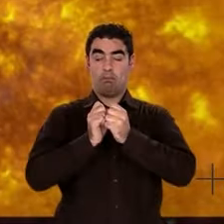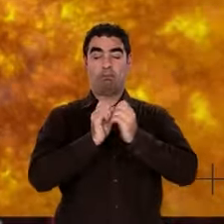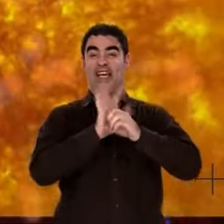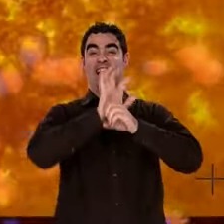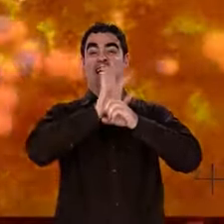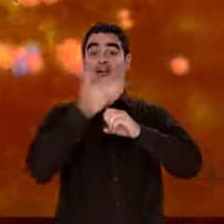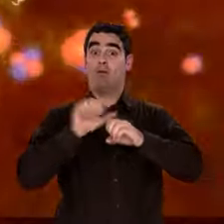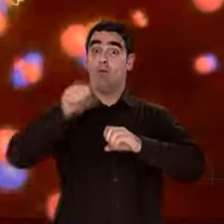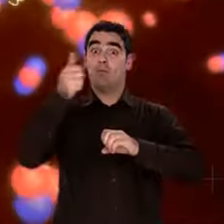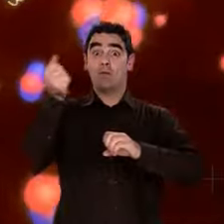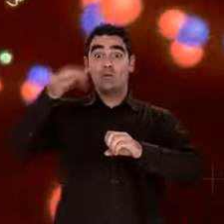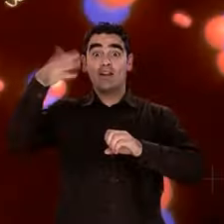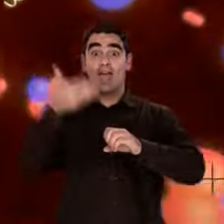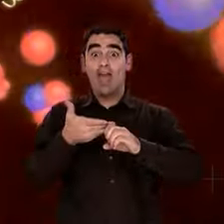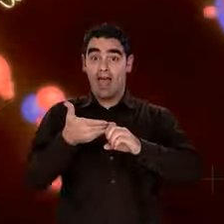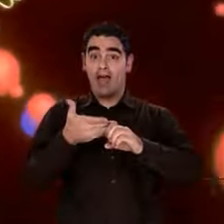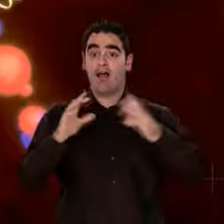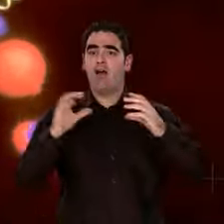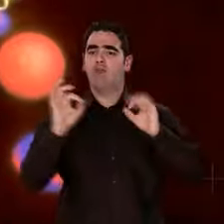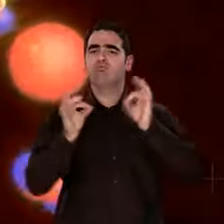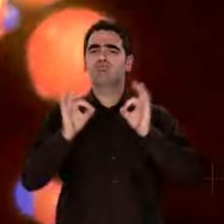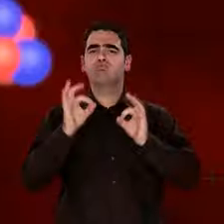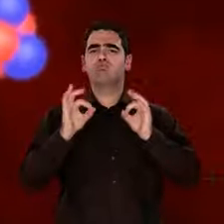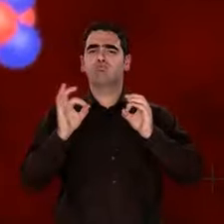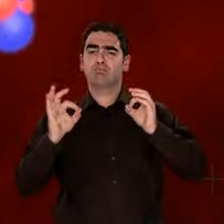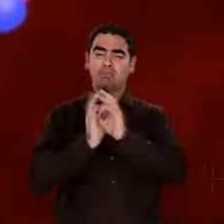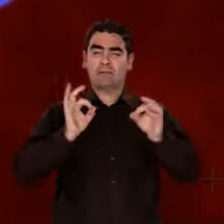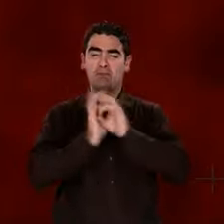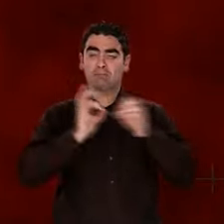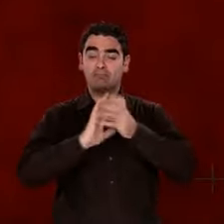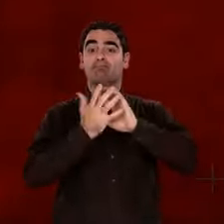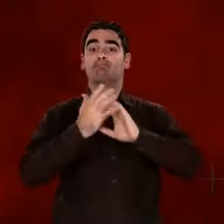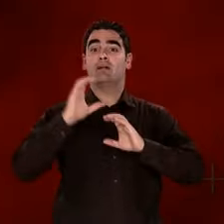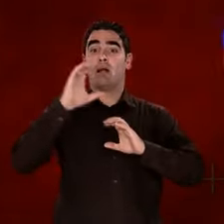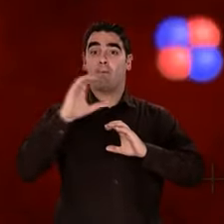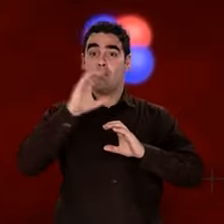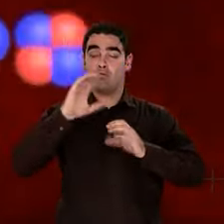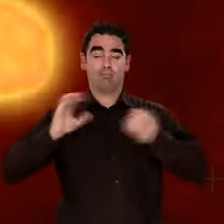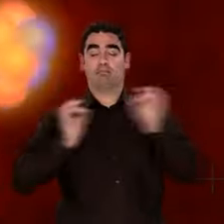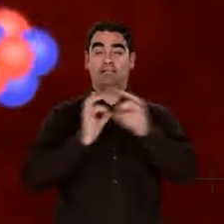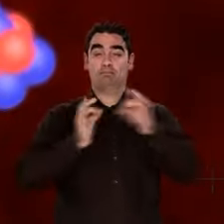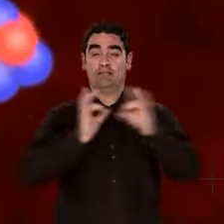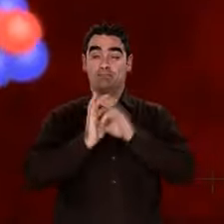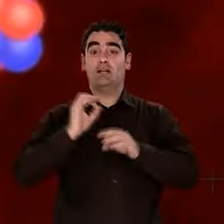Ainsi se forment les noyaux d'atomes de carbone, d'oxygène, de silicium, de fer.